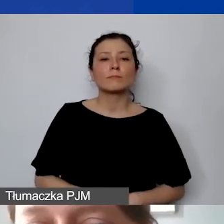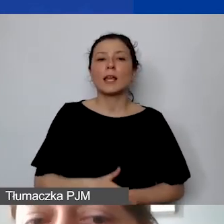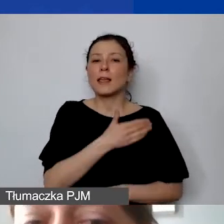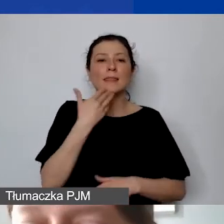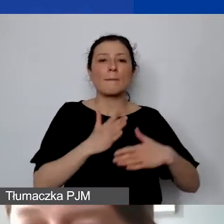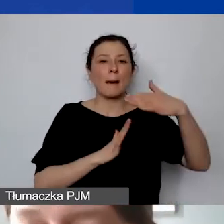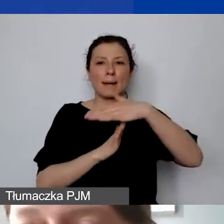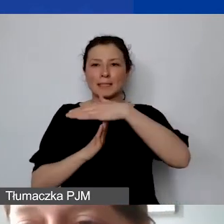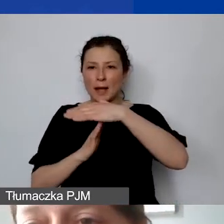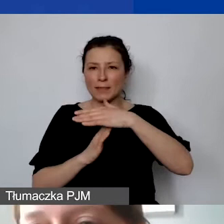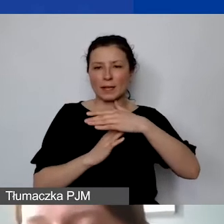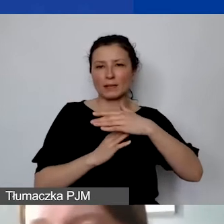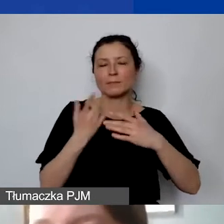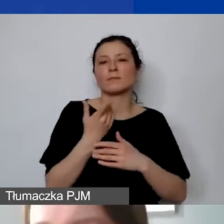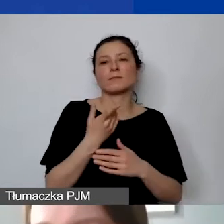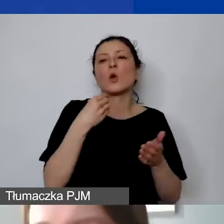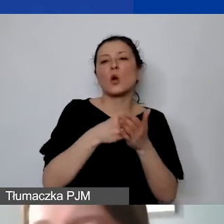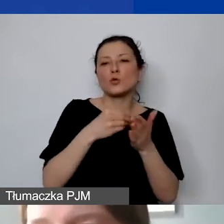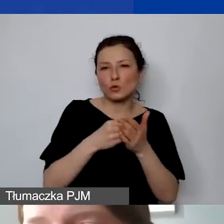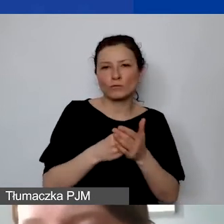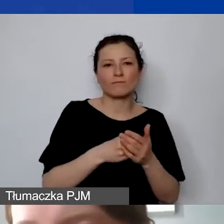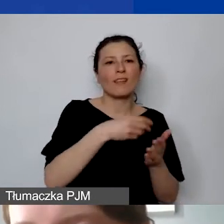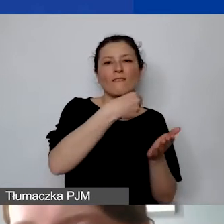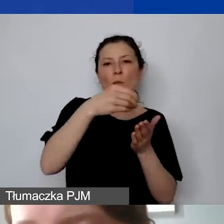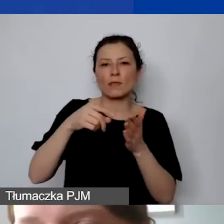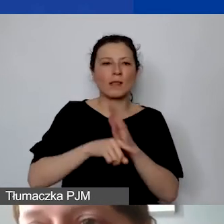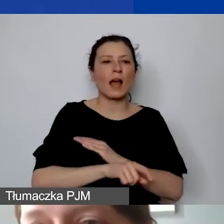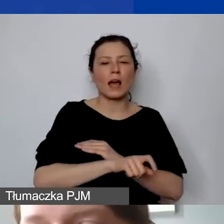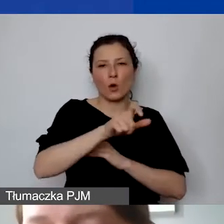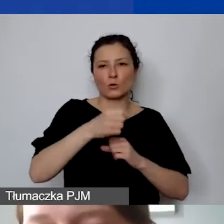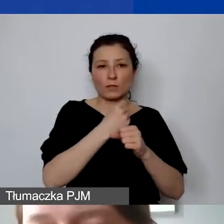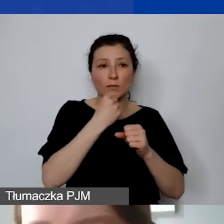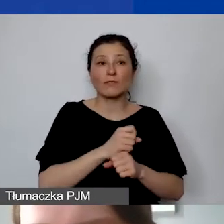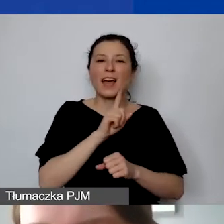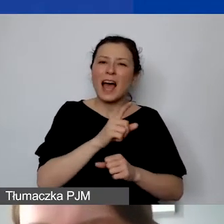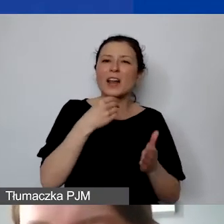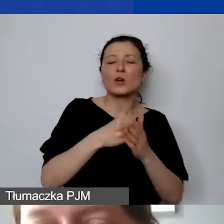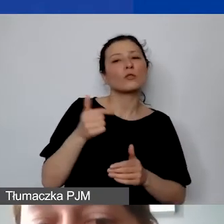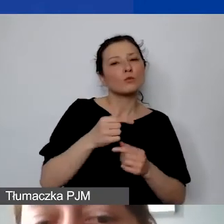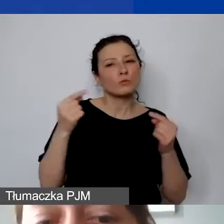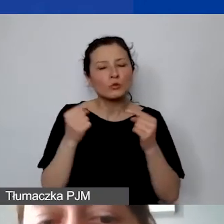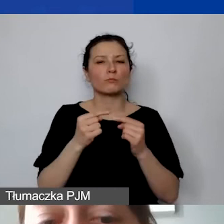ale te wszystkie koszty muszą być racjonalne. Ani zawyżone, ani zaniżone.